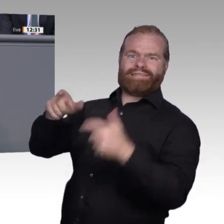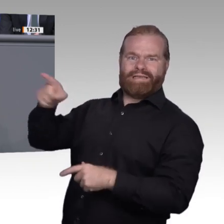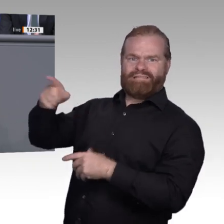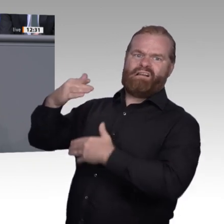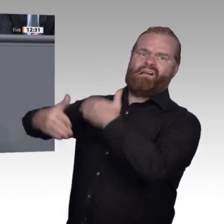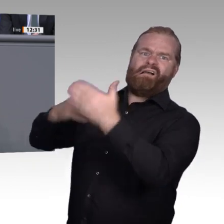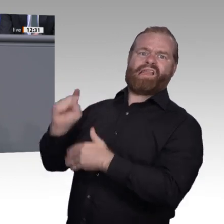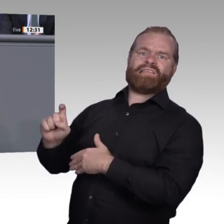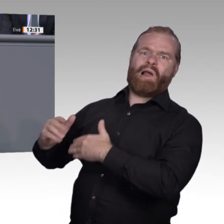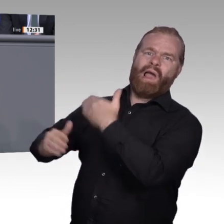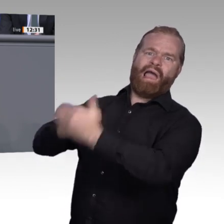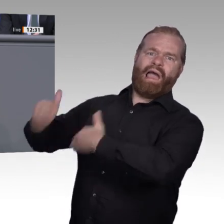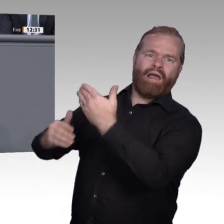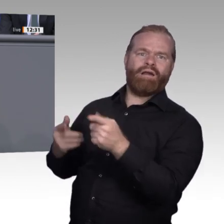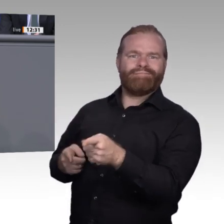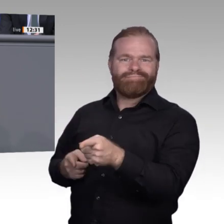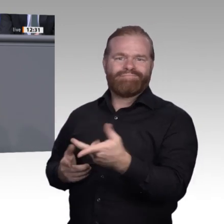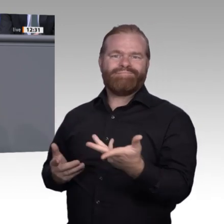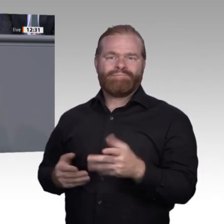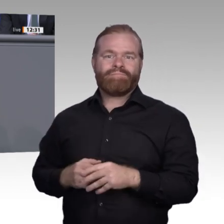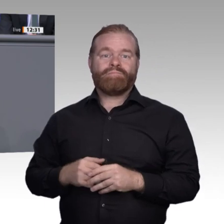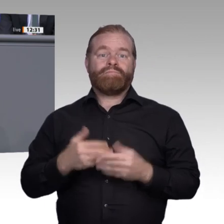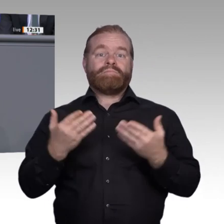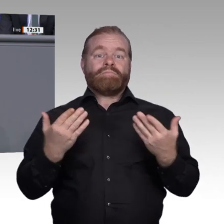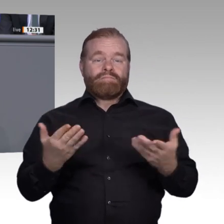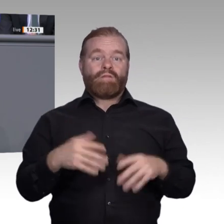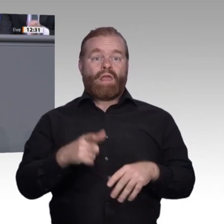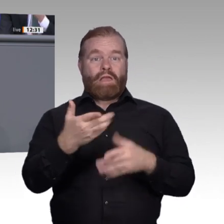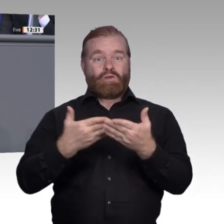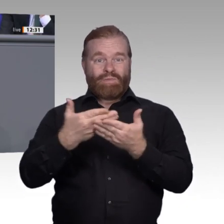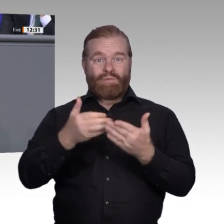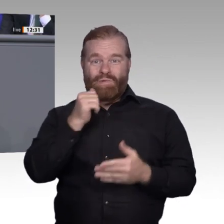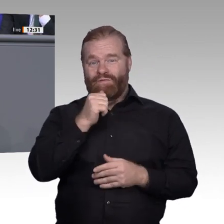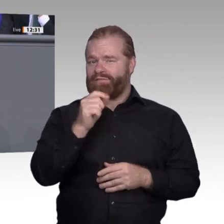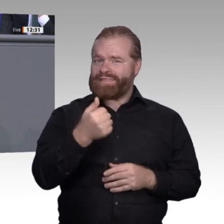aber die Anforderungen an die Fachkräfte: Digitale Technikund Medienkompetenz und